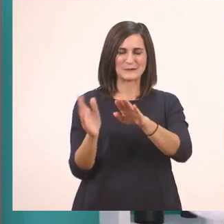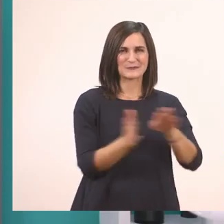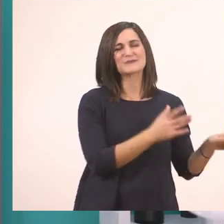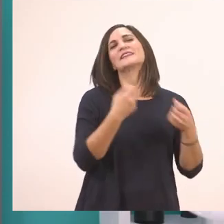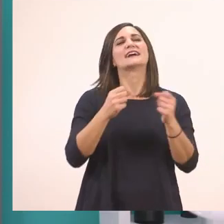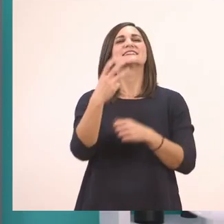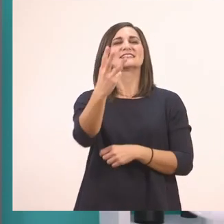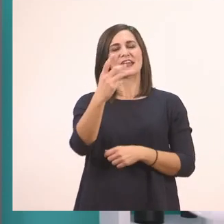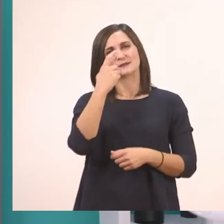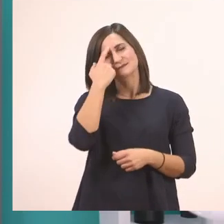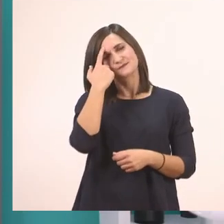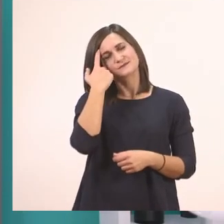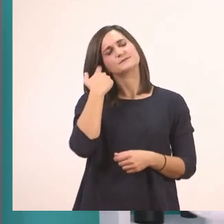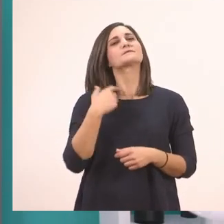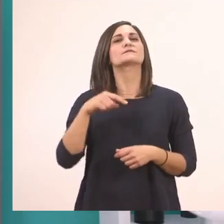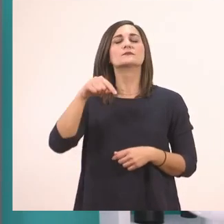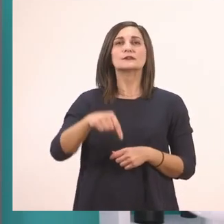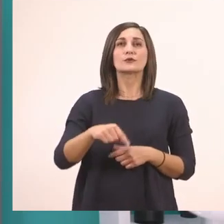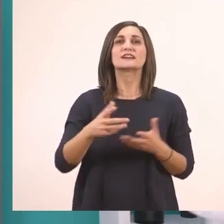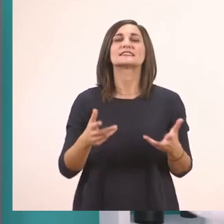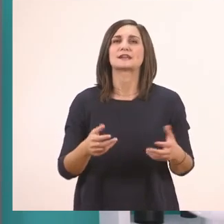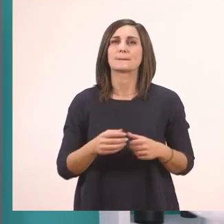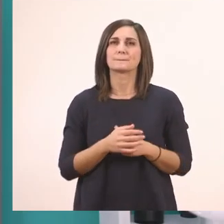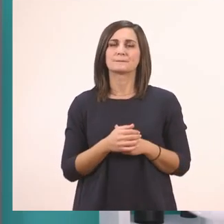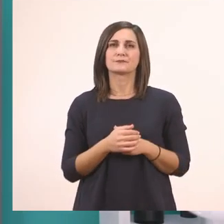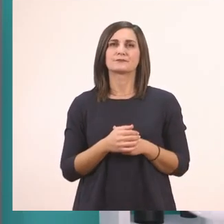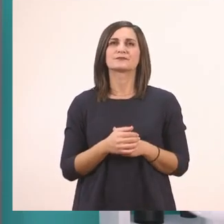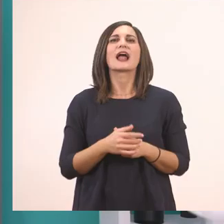Πρέπει να γράψουμε τώρα με τη σειρά τις λέξεις που βάλαμε σε κύκλο.